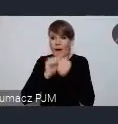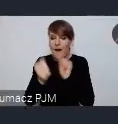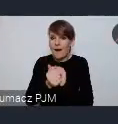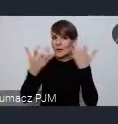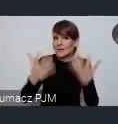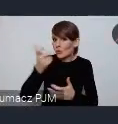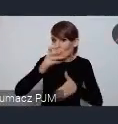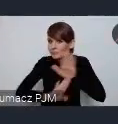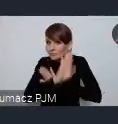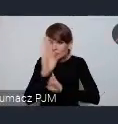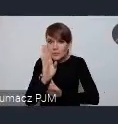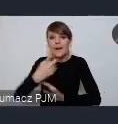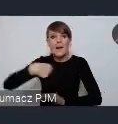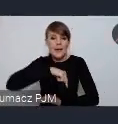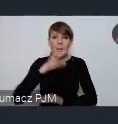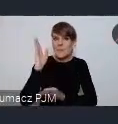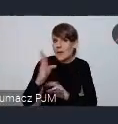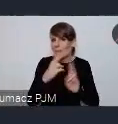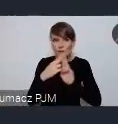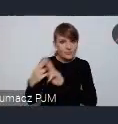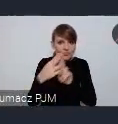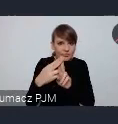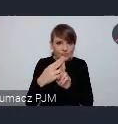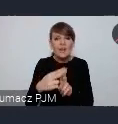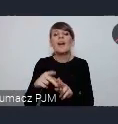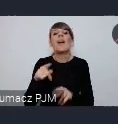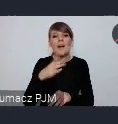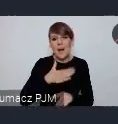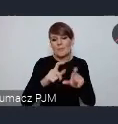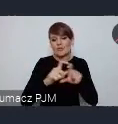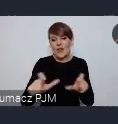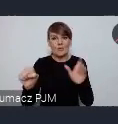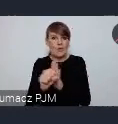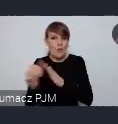Będziemy to dogrywać i na ten czas marcowy dajemy sobie właśnie czas.